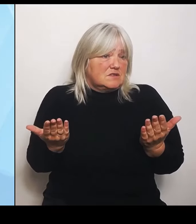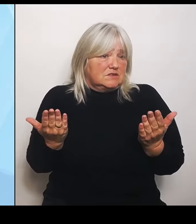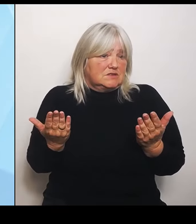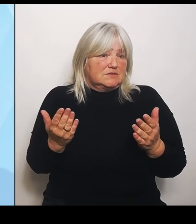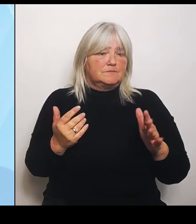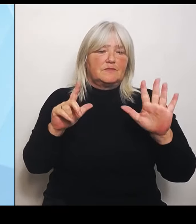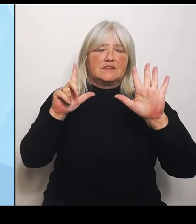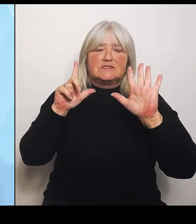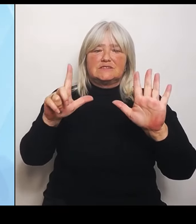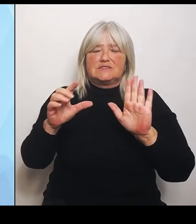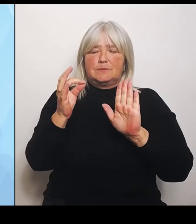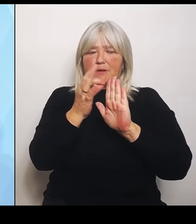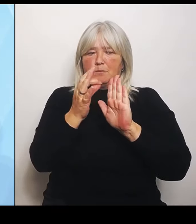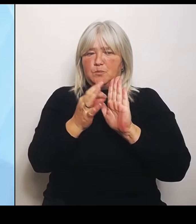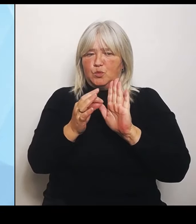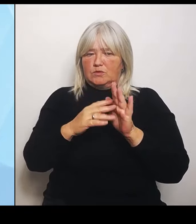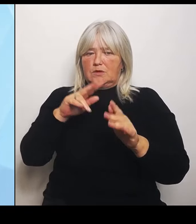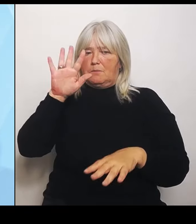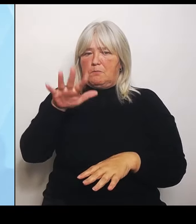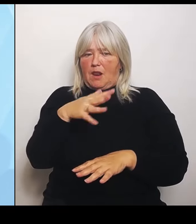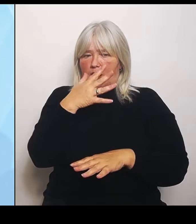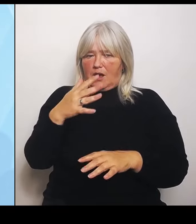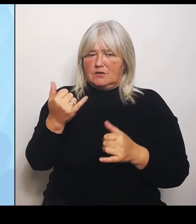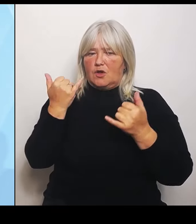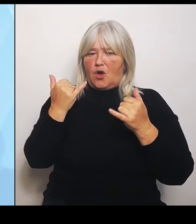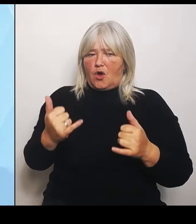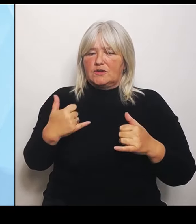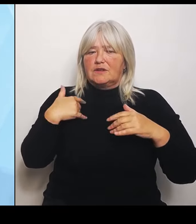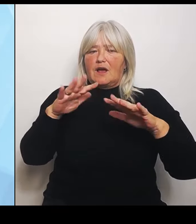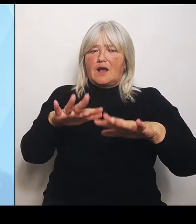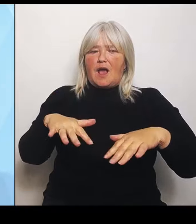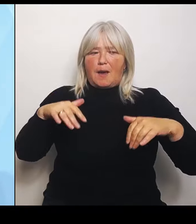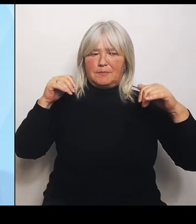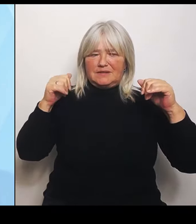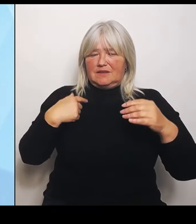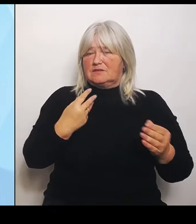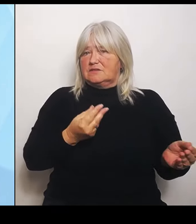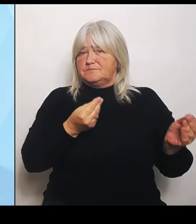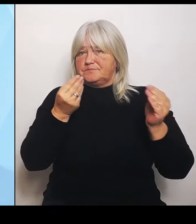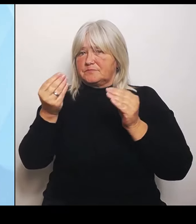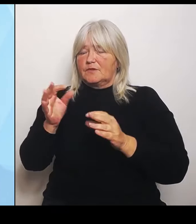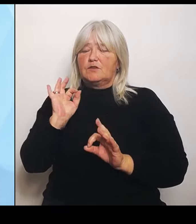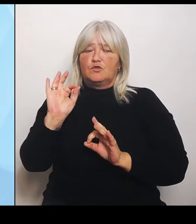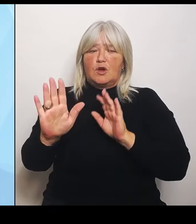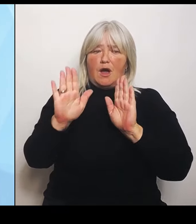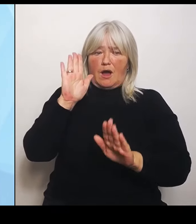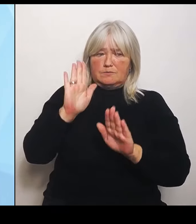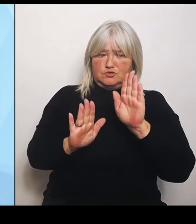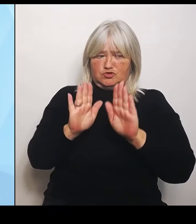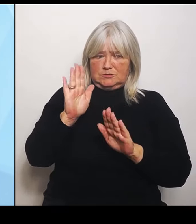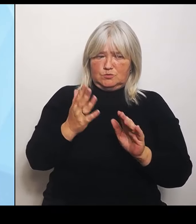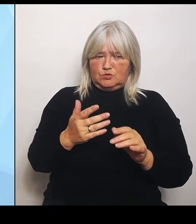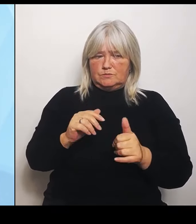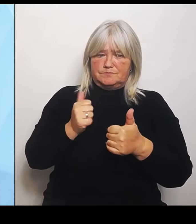Abstimmung gestellt habe. Zum einen wollen wir uns durch die Reform nicht einfach durch einen Raster pressen lassen oder ein